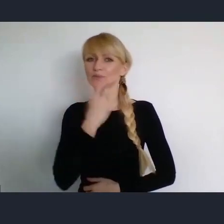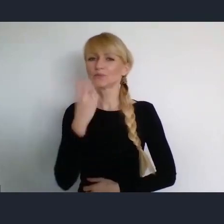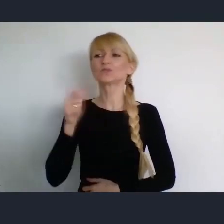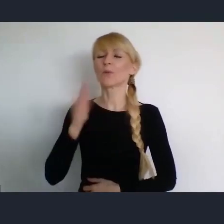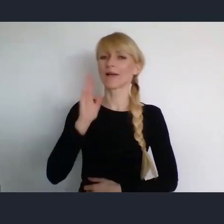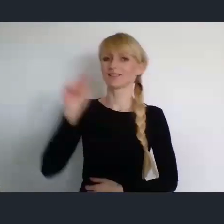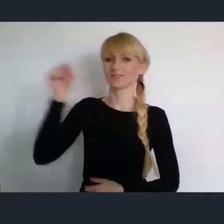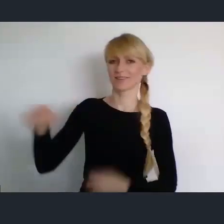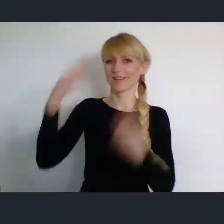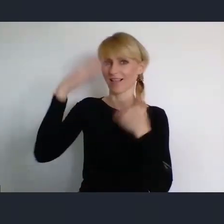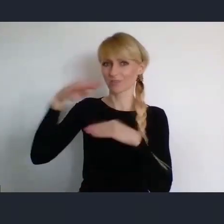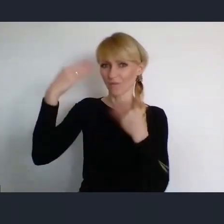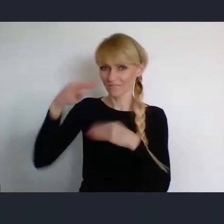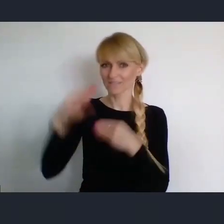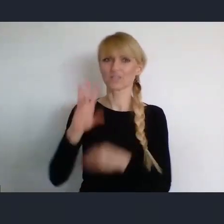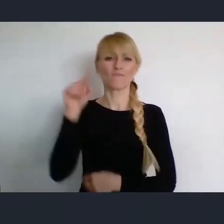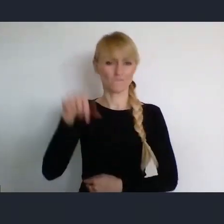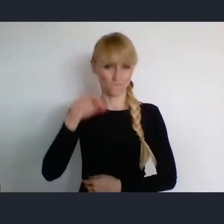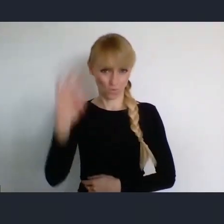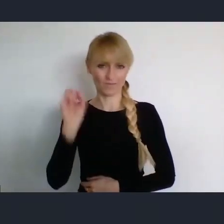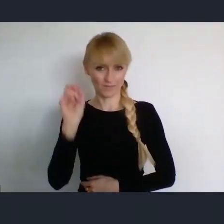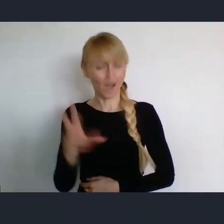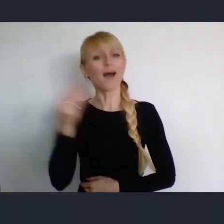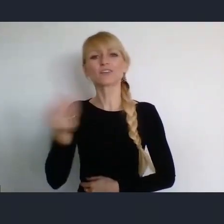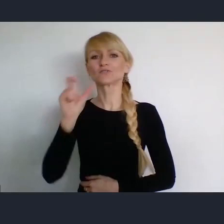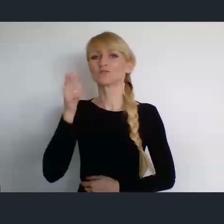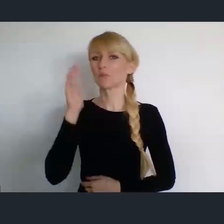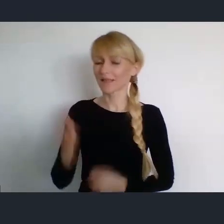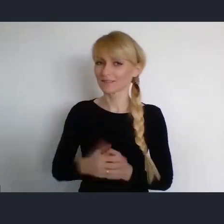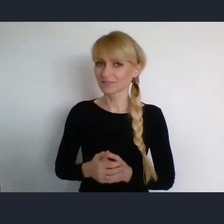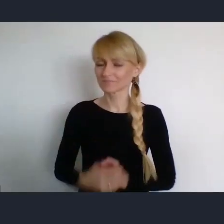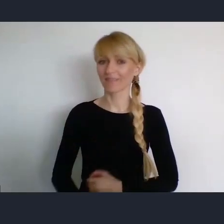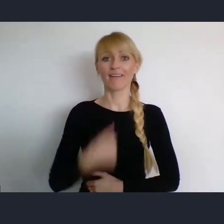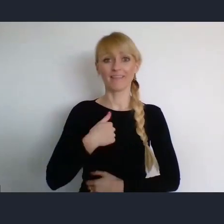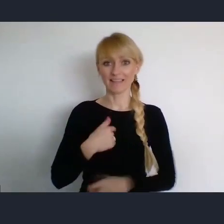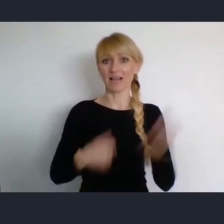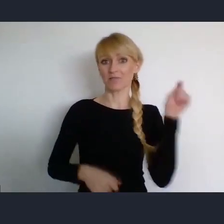Ja nie ukrywam, że od czasu do czasu przyjeżdzam do Katowic. Nie tylko na koncerty w NOSPRze,